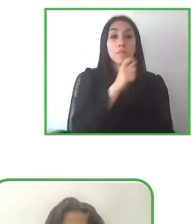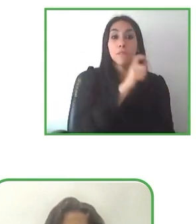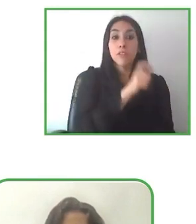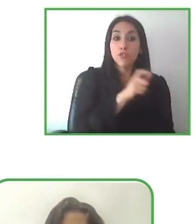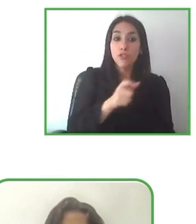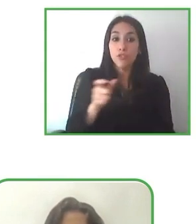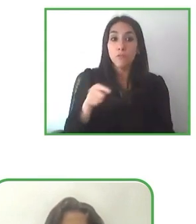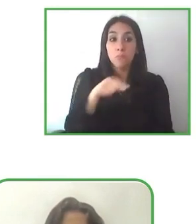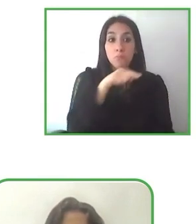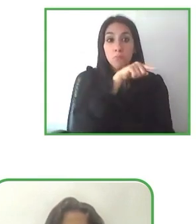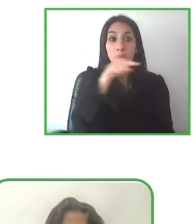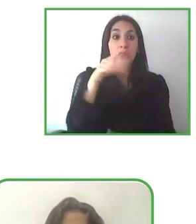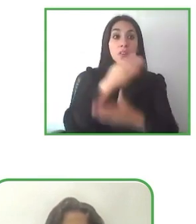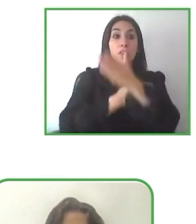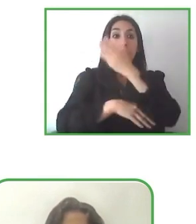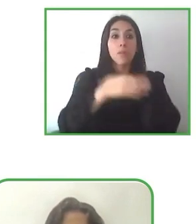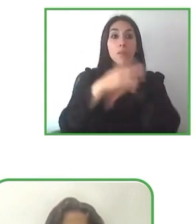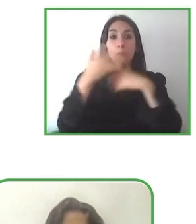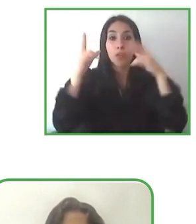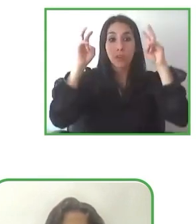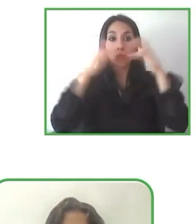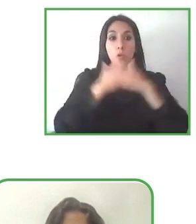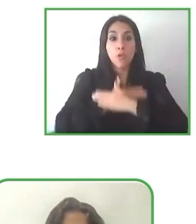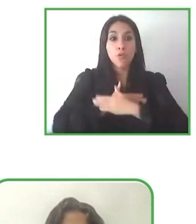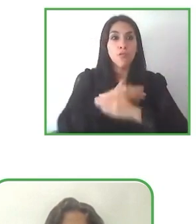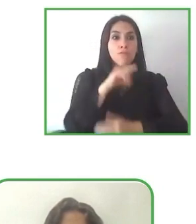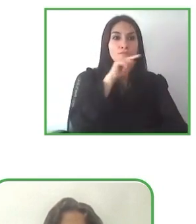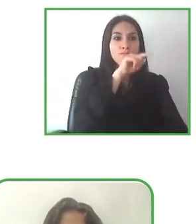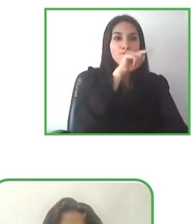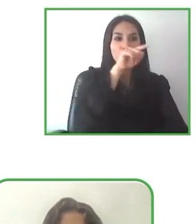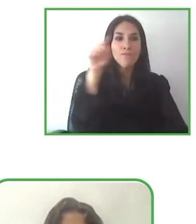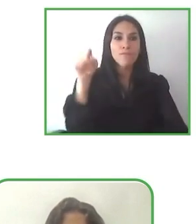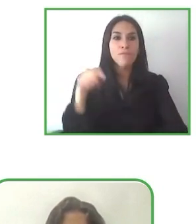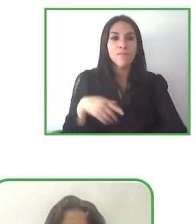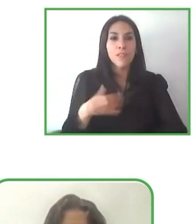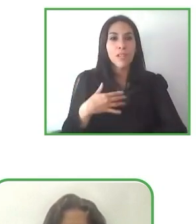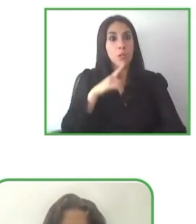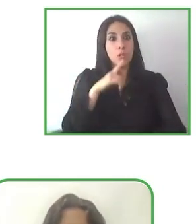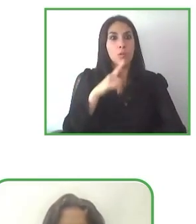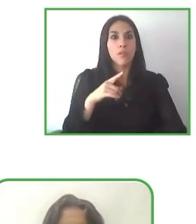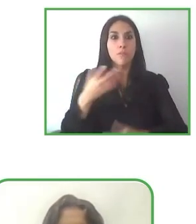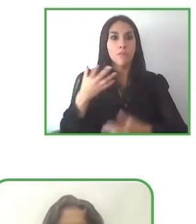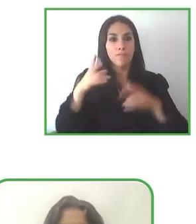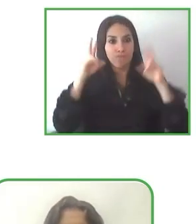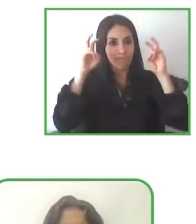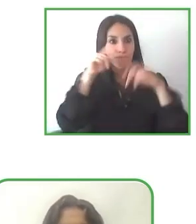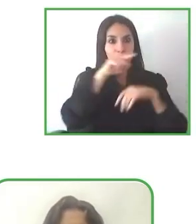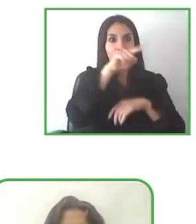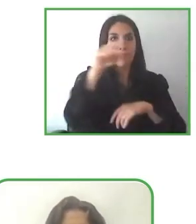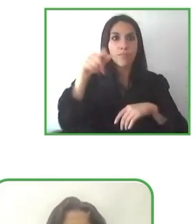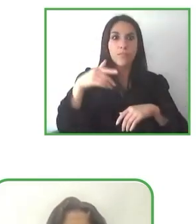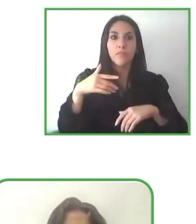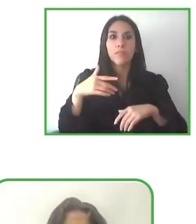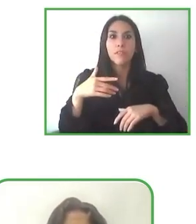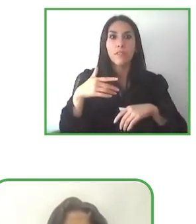Tenemos grandes iniciativas y estamos más interesados en estas maravillosas iniciativas